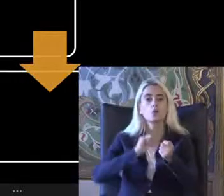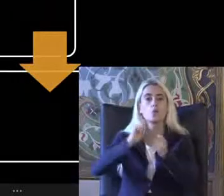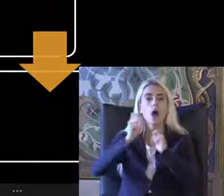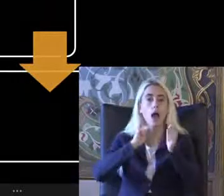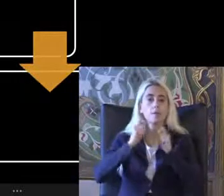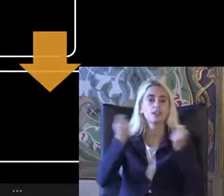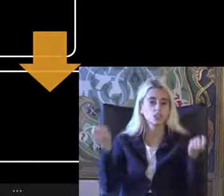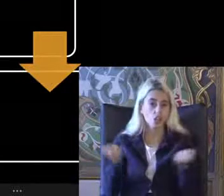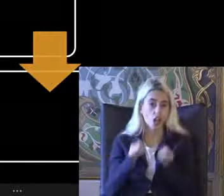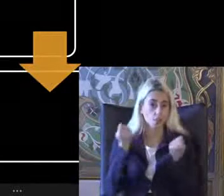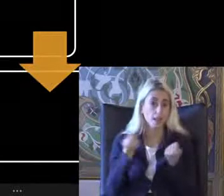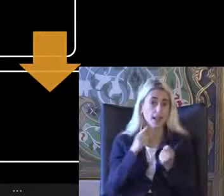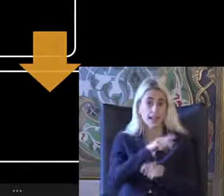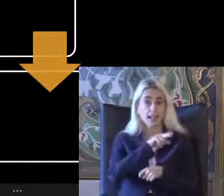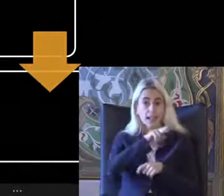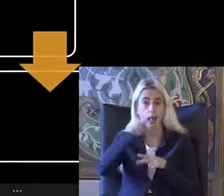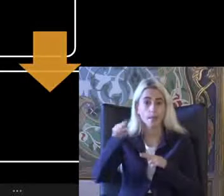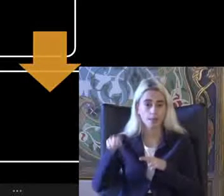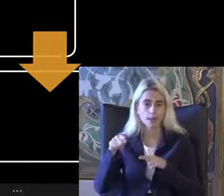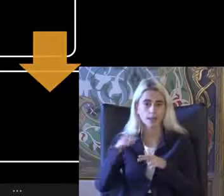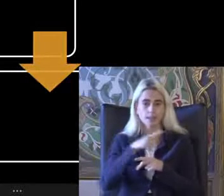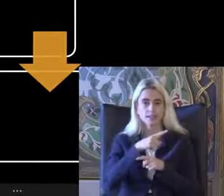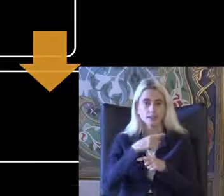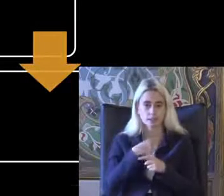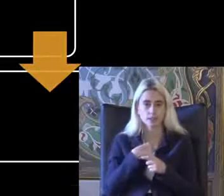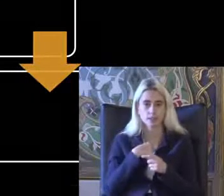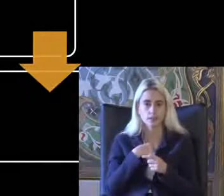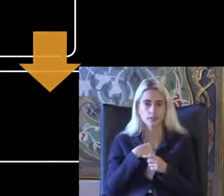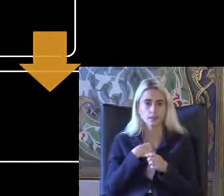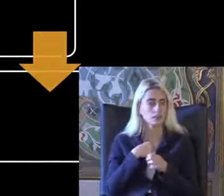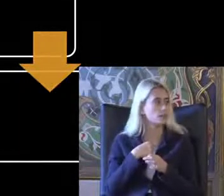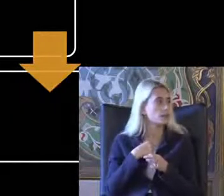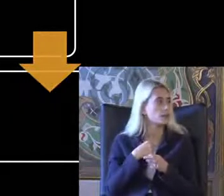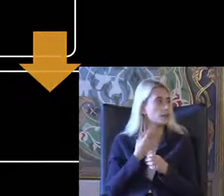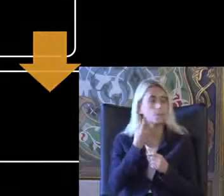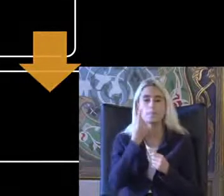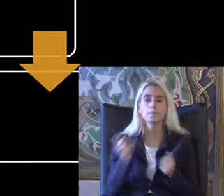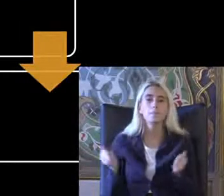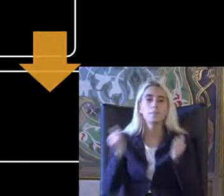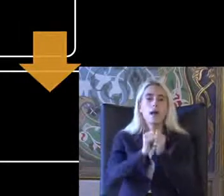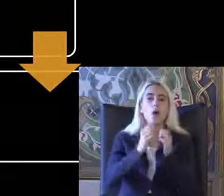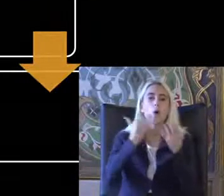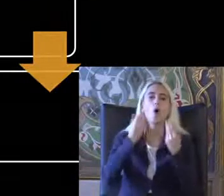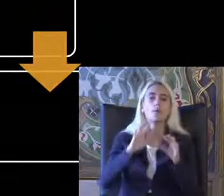Çalışmamız gibi Ikisini bir araya getiremedik Gerçi Ama bir tanesi YouTube'da bir tanesi zuldazar nedir